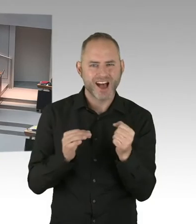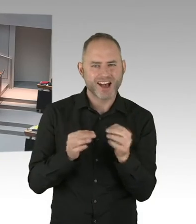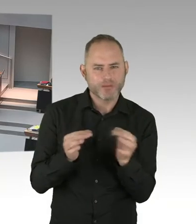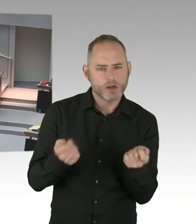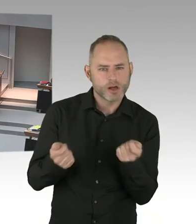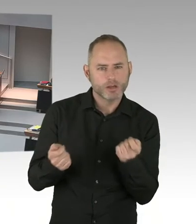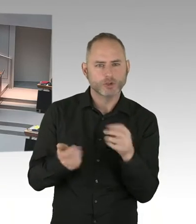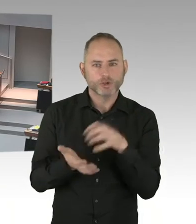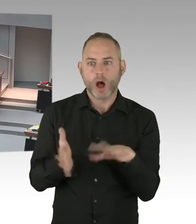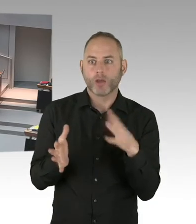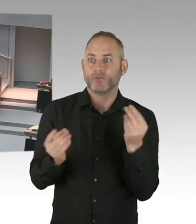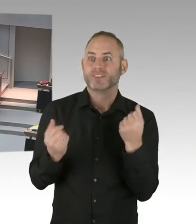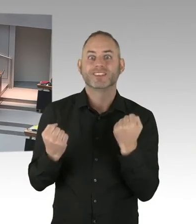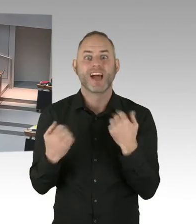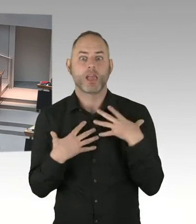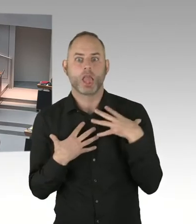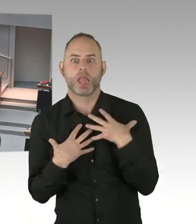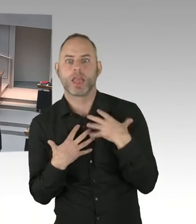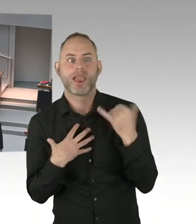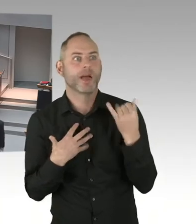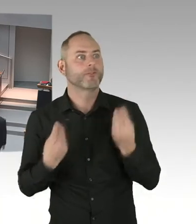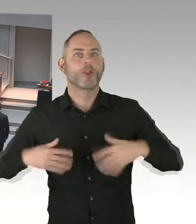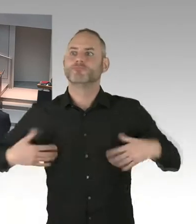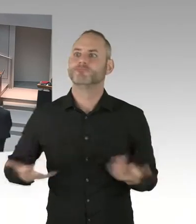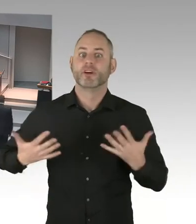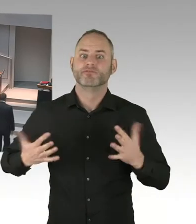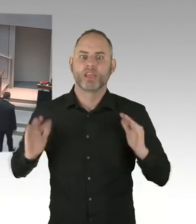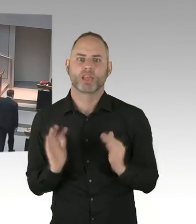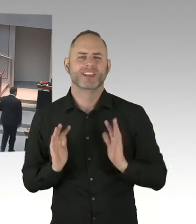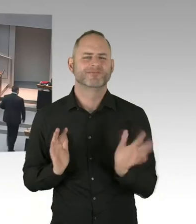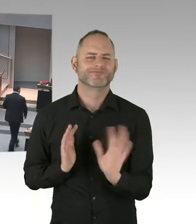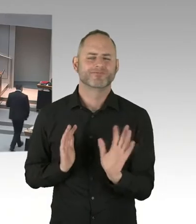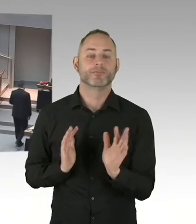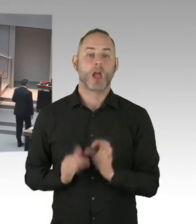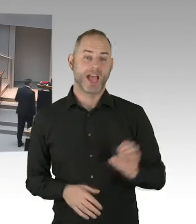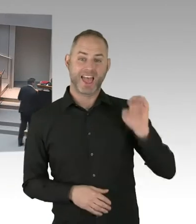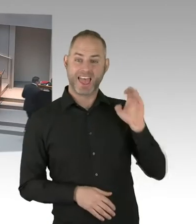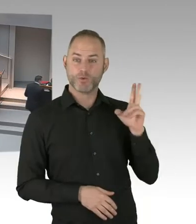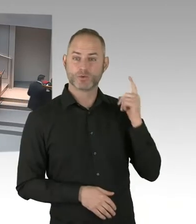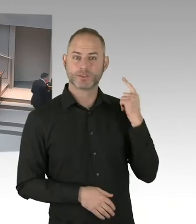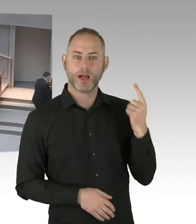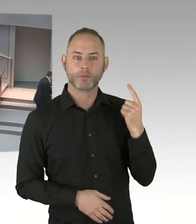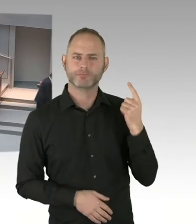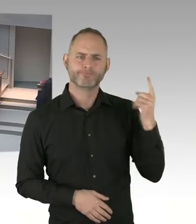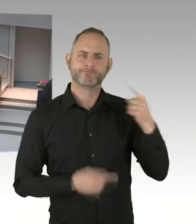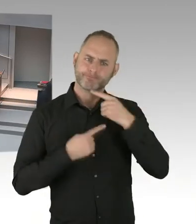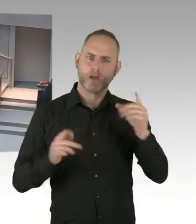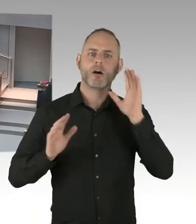mit einer mobilen Sicherung ein Pilotprojekt. Es wird sich aber in den nächsten ein, zwei Jahren noch fortsetzen.